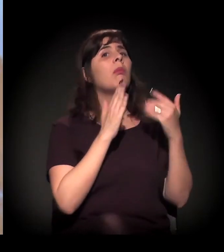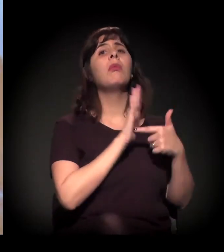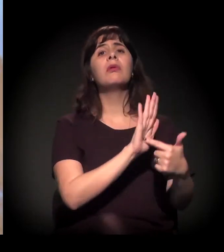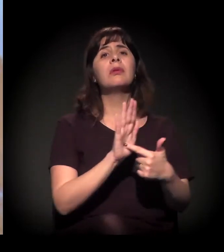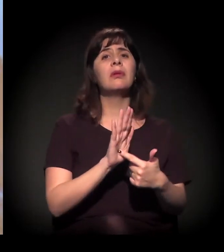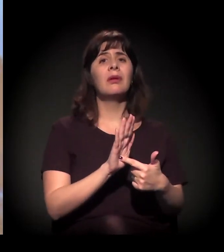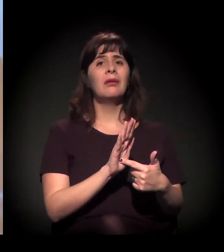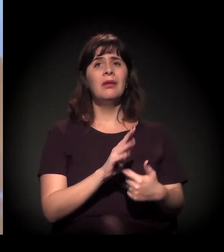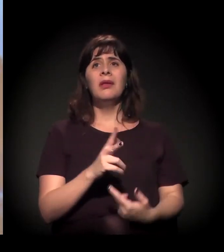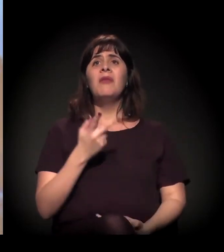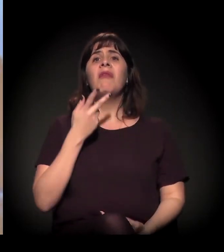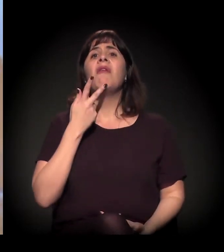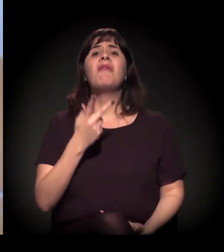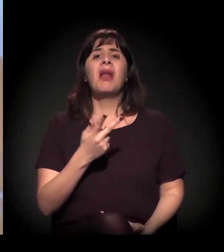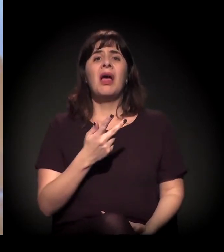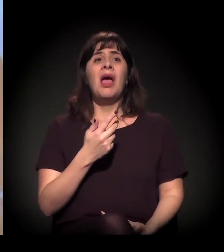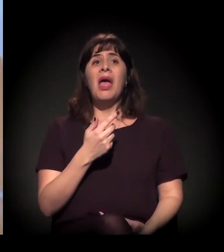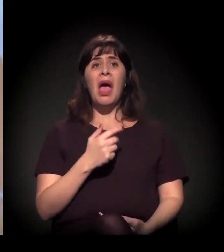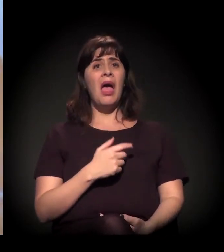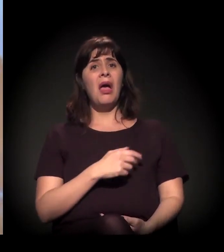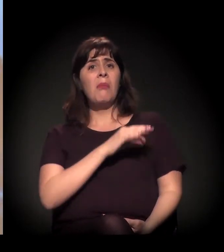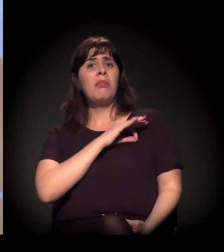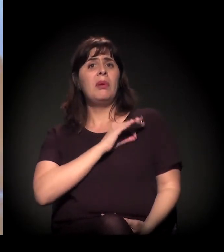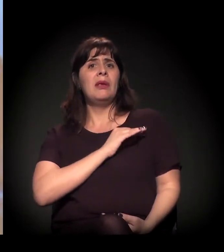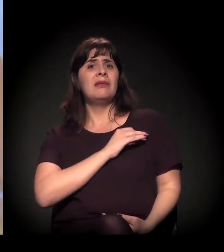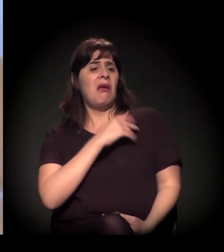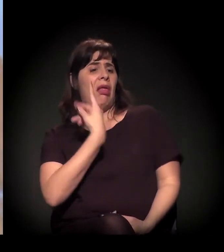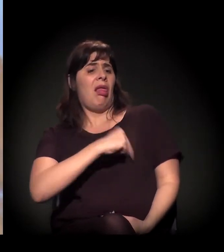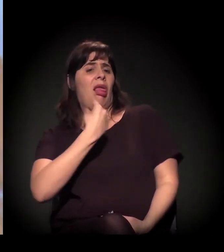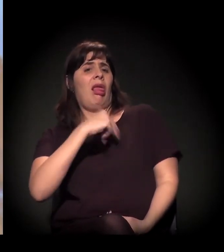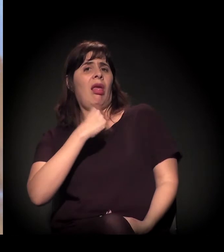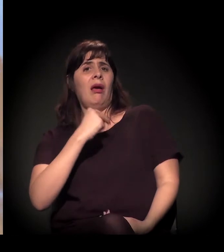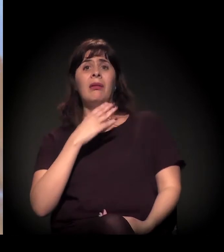Você vai dar uma entrevista e falar que a polícia bate em você e que você mora na Cracolândia? Não vai.